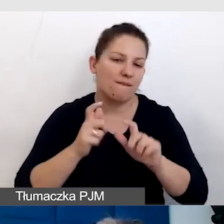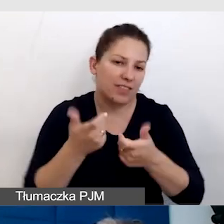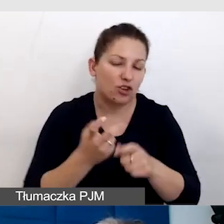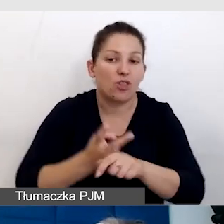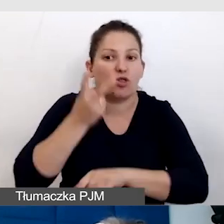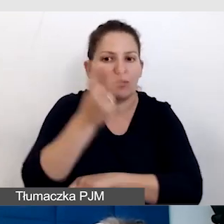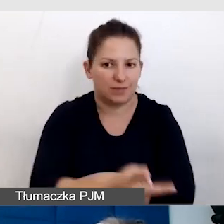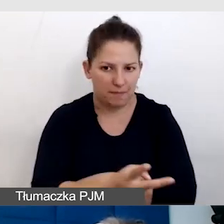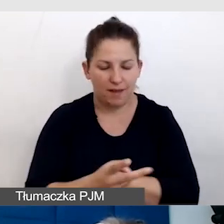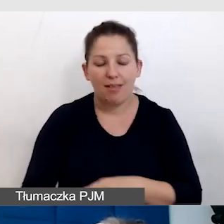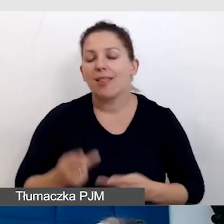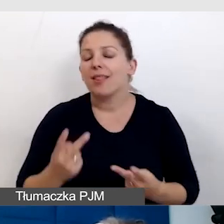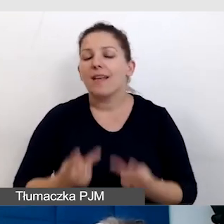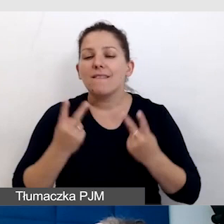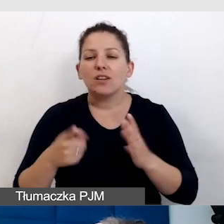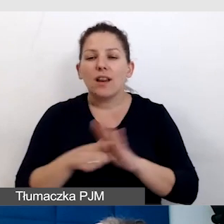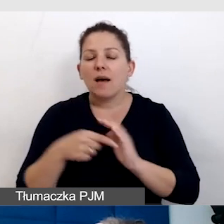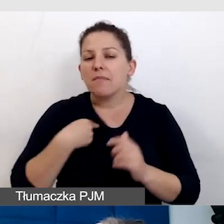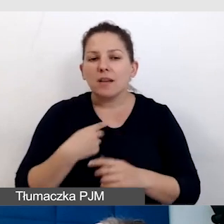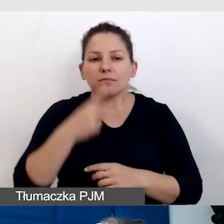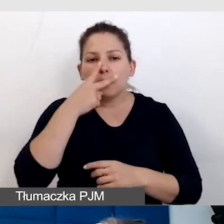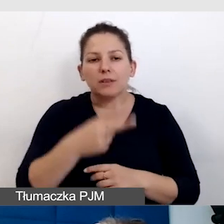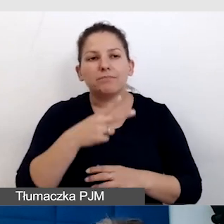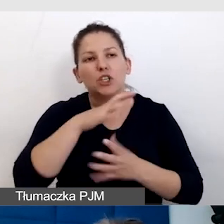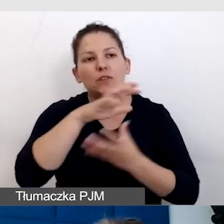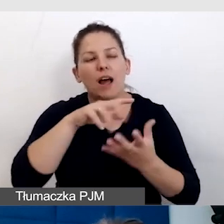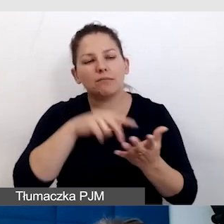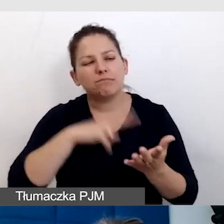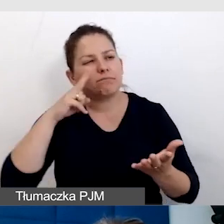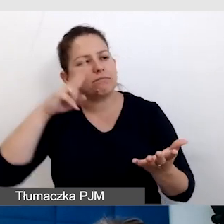Najważniejsze jest dla mnie zobaczyć świat z perspektywy niestandardowego odbiorcy.